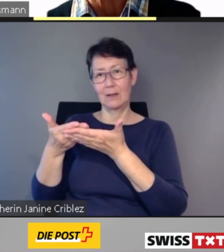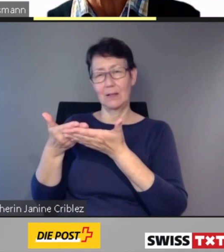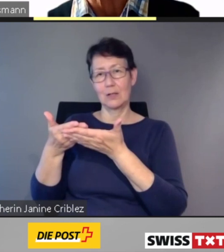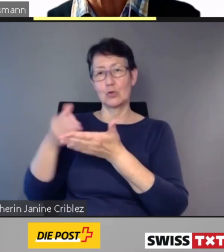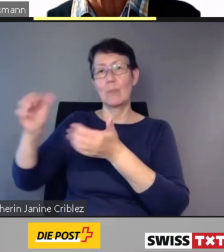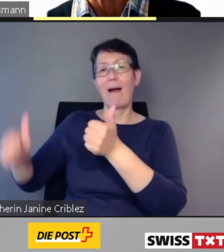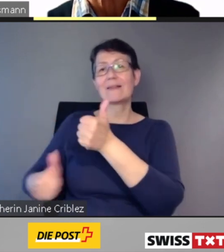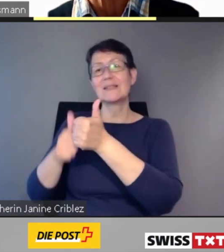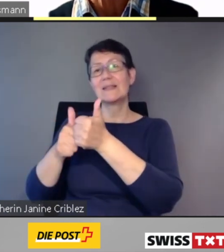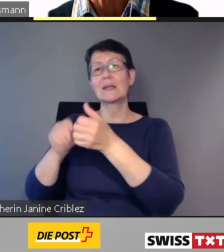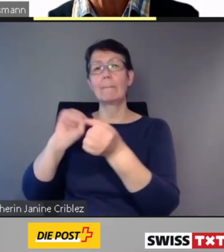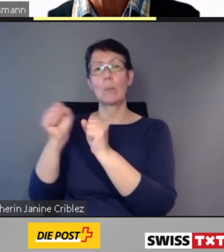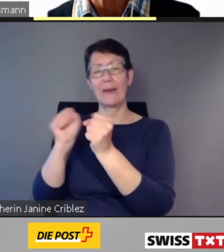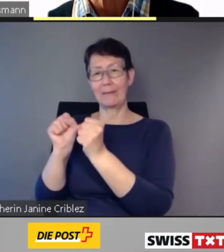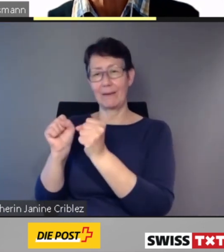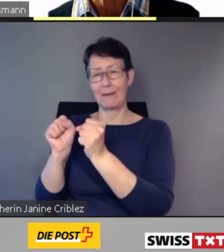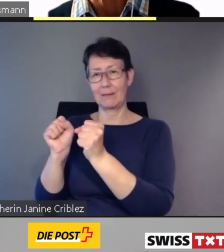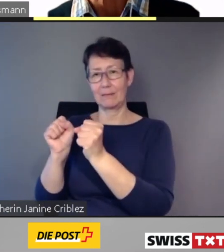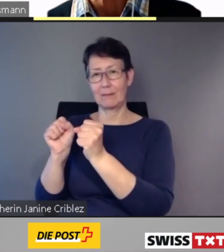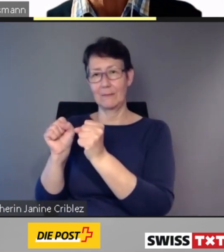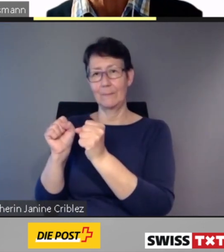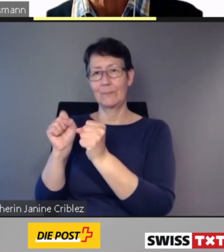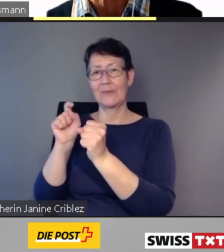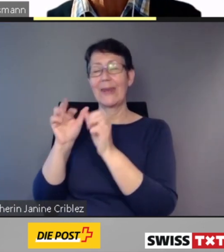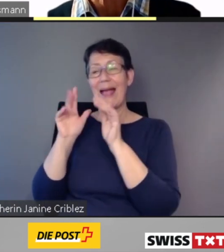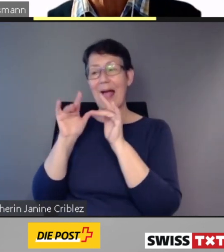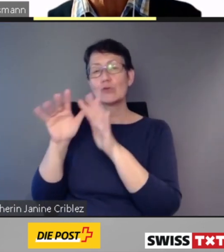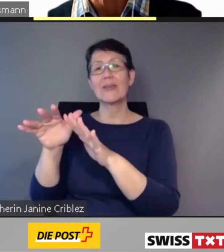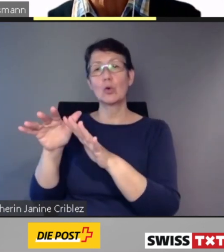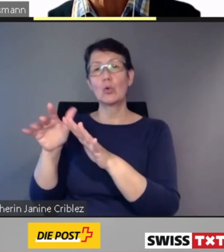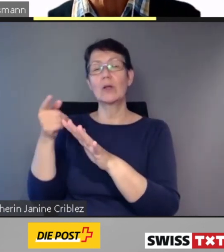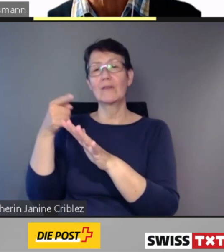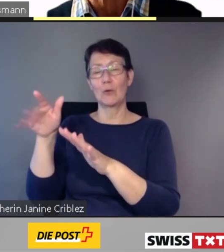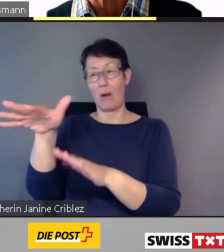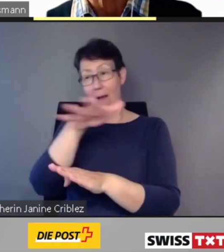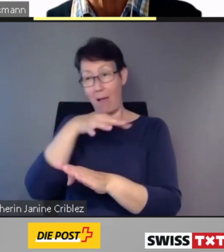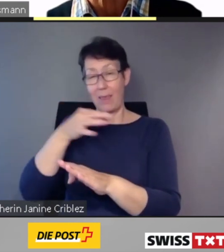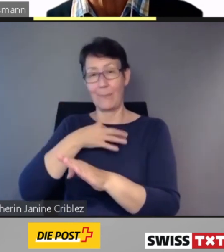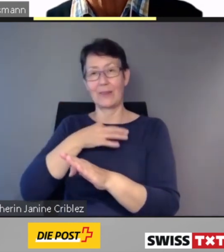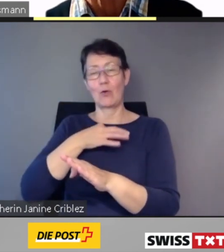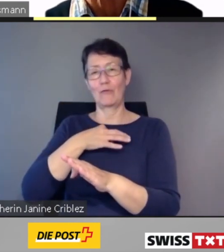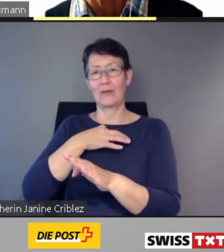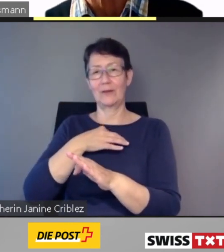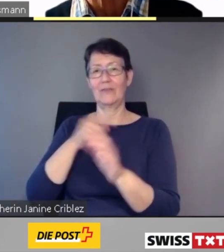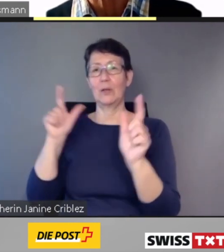werden die Auswirkungen für alle betroffenen Menschen gemildert. Die noch bestehenden Barrieren werden frühzeitig erkannt